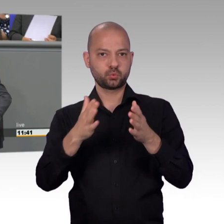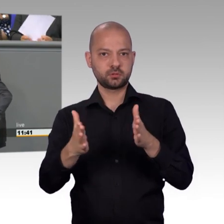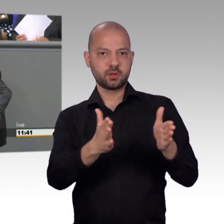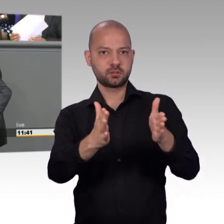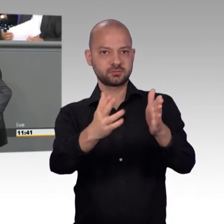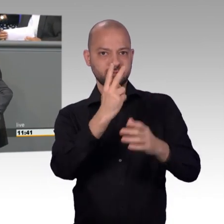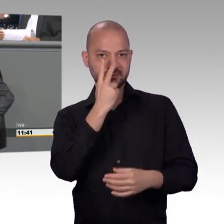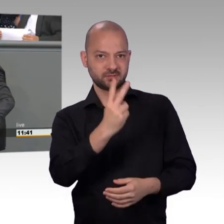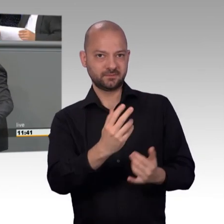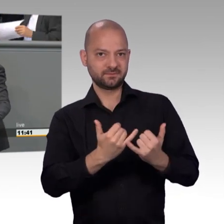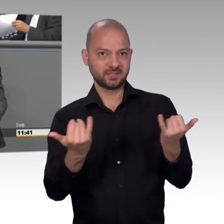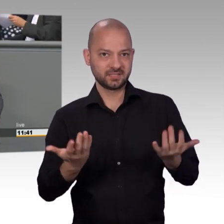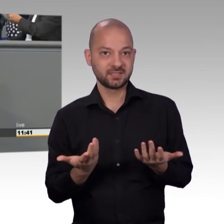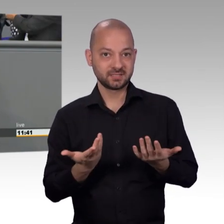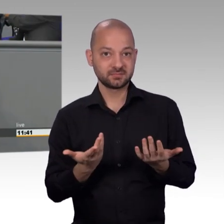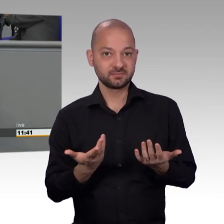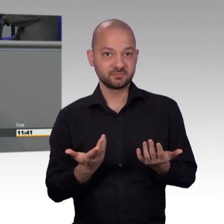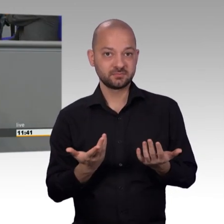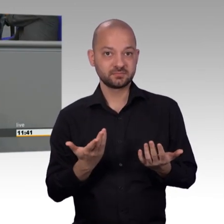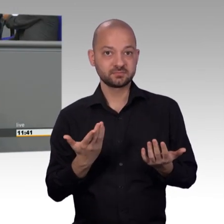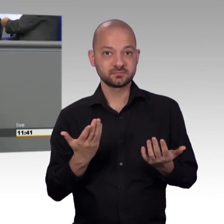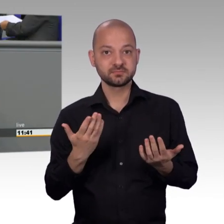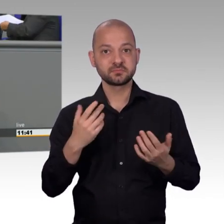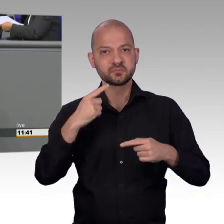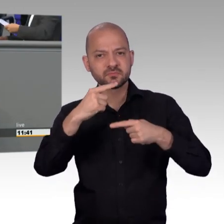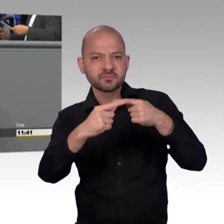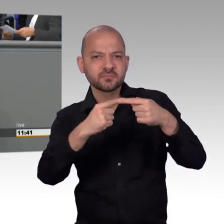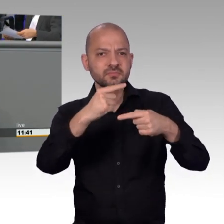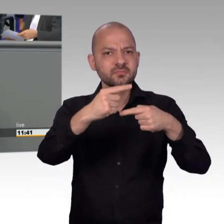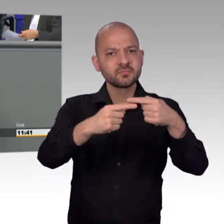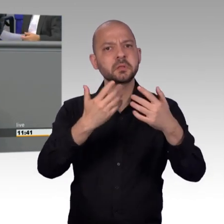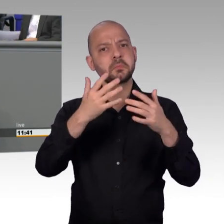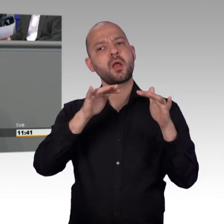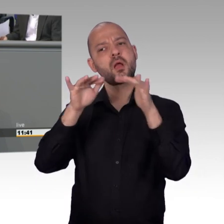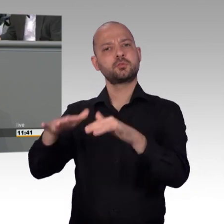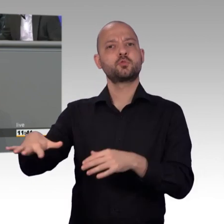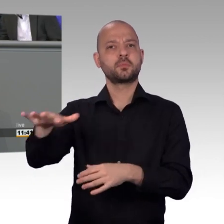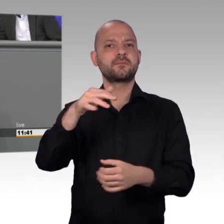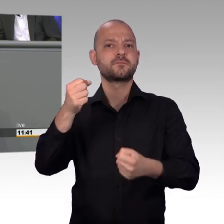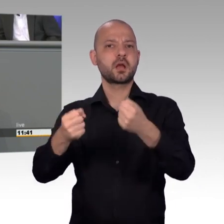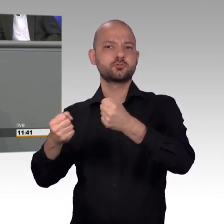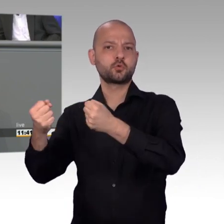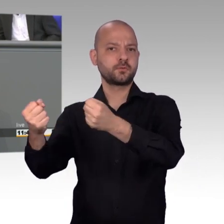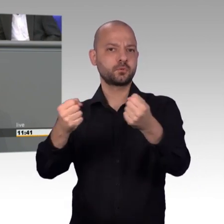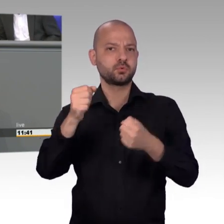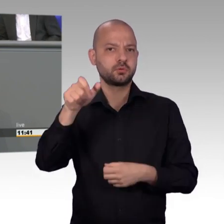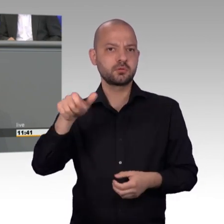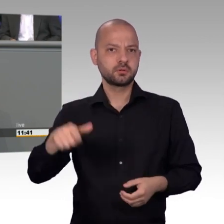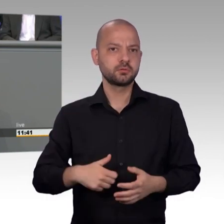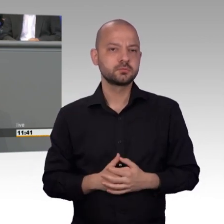bedankt hat bei den Mitgliedern bei uns im Ausschuss für Petitionen. Ich glaube, das tat gut.